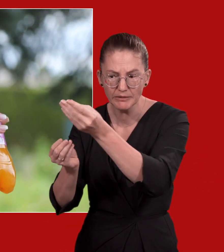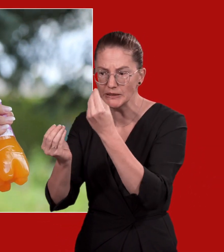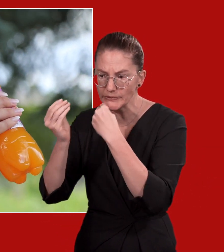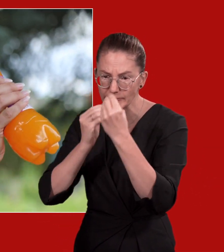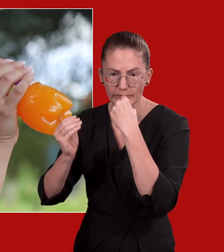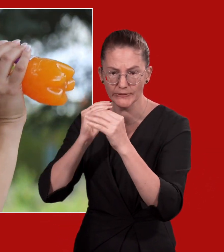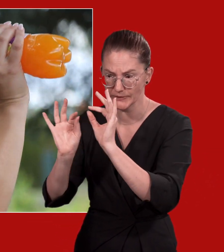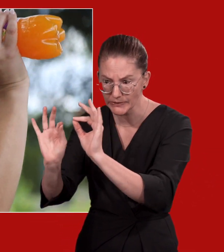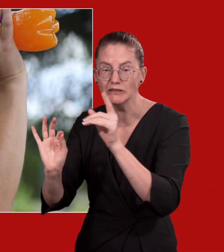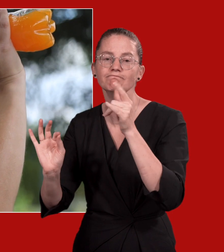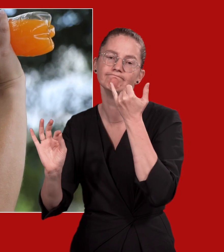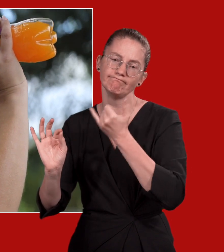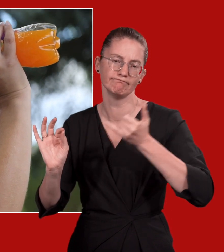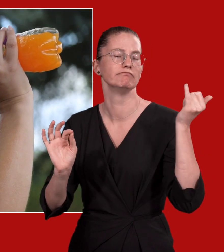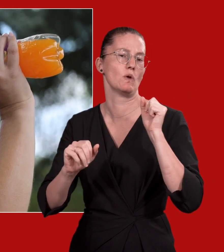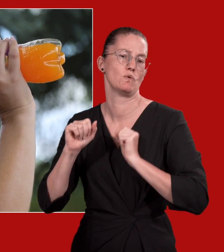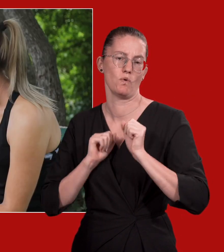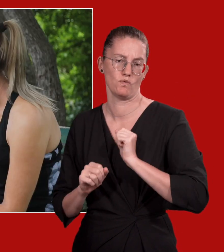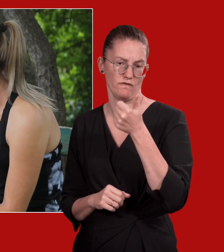Rufen Sie den Notruf 144.